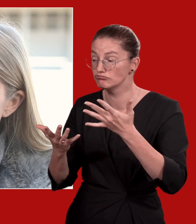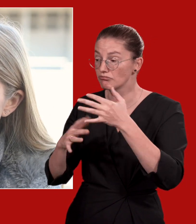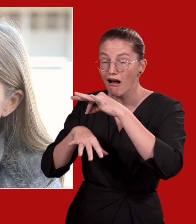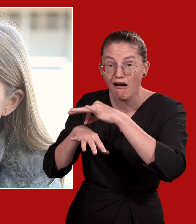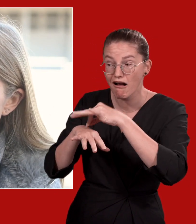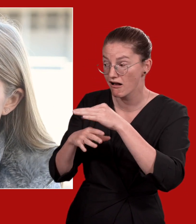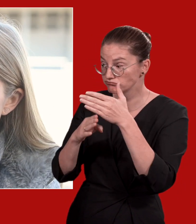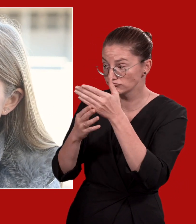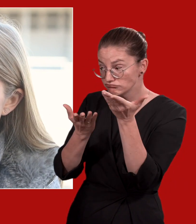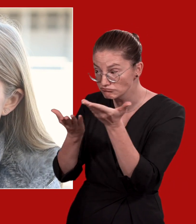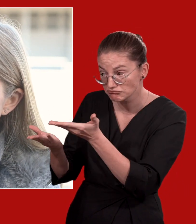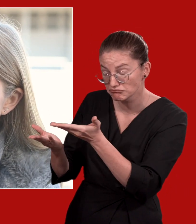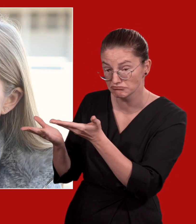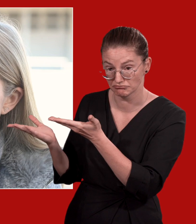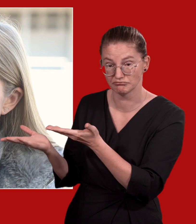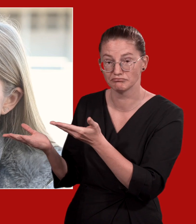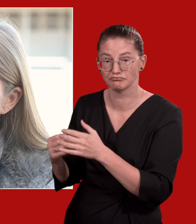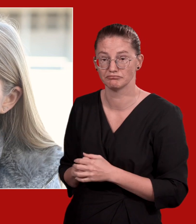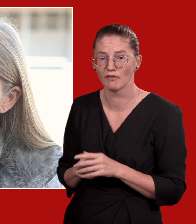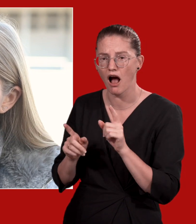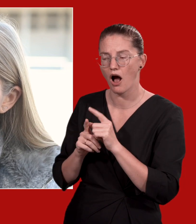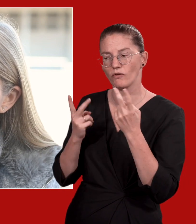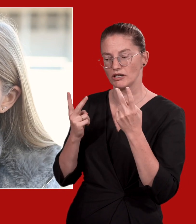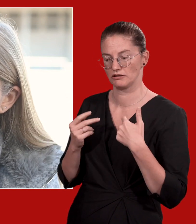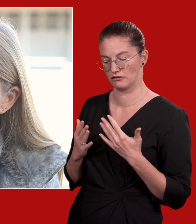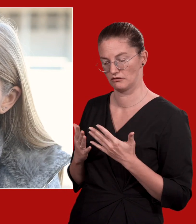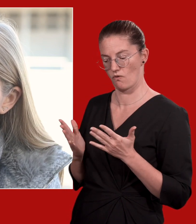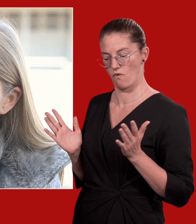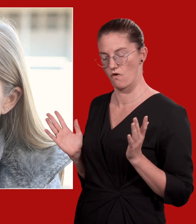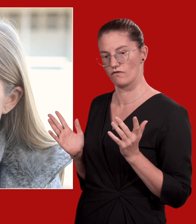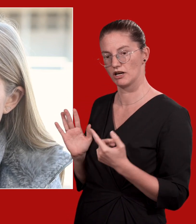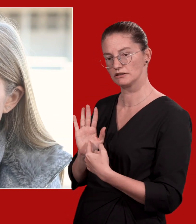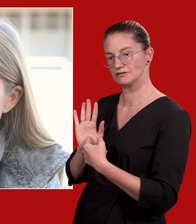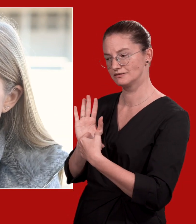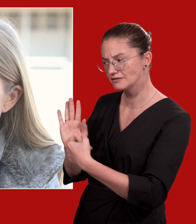Achten Sie dabei auf eine offene, zugewandte Körpersprache und stellen Sie Fragen bei Unklarheiten.